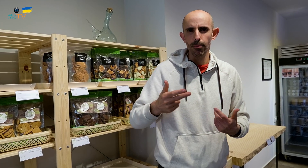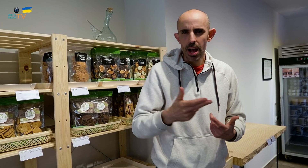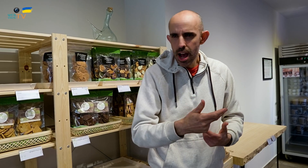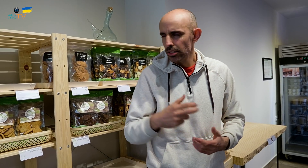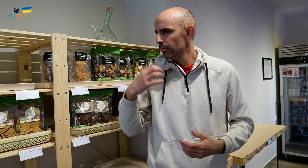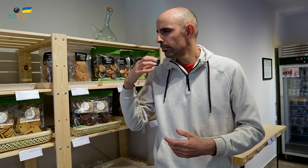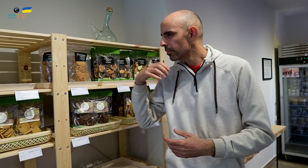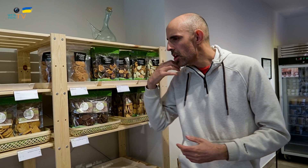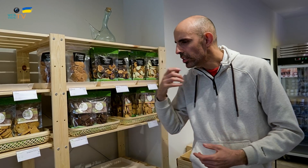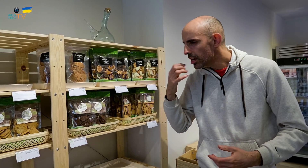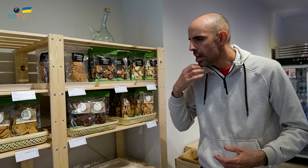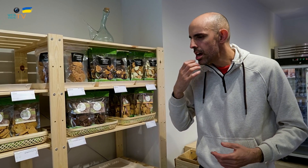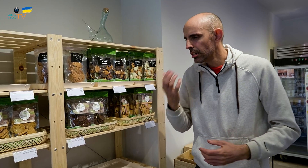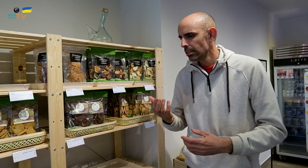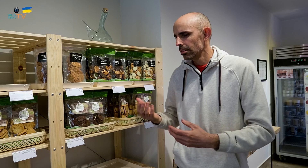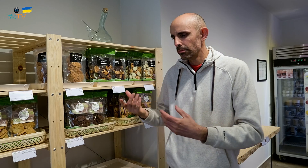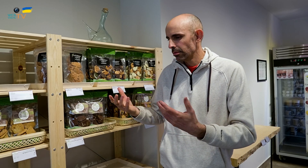el pescado, los postres, todo.